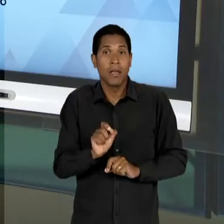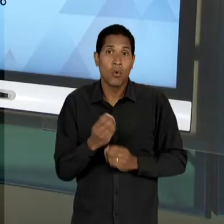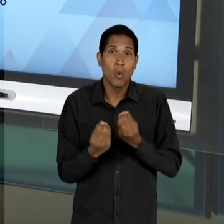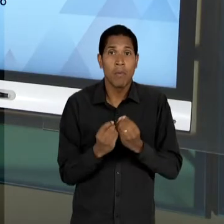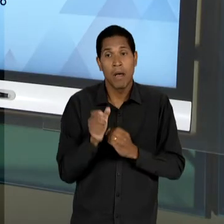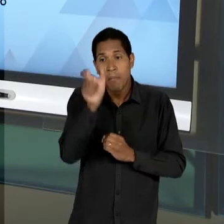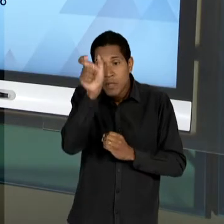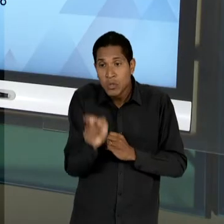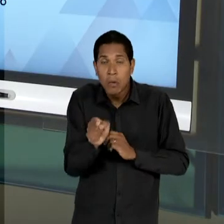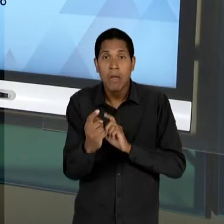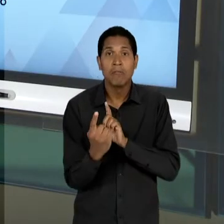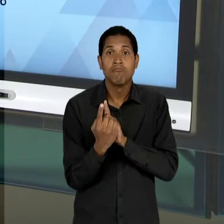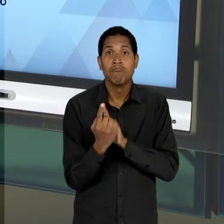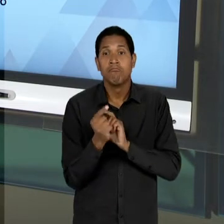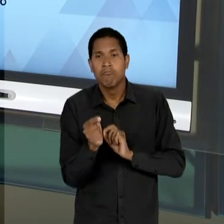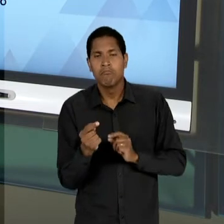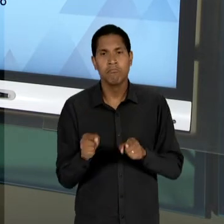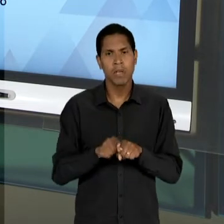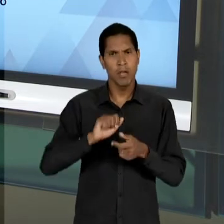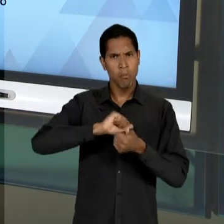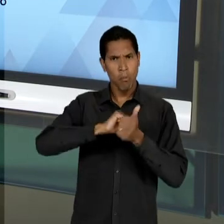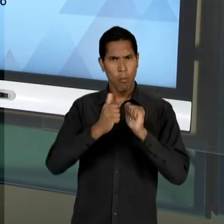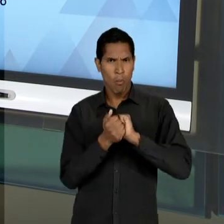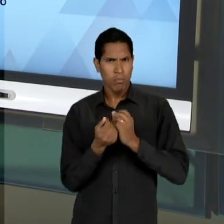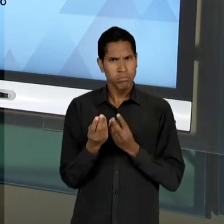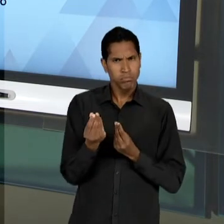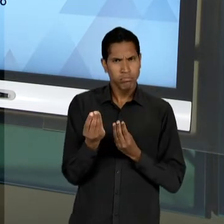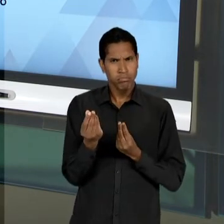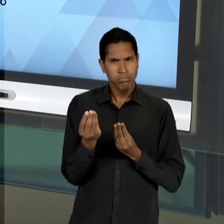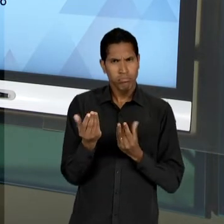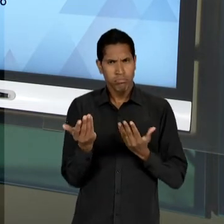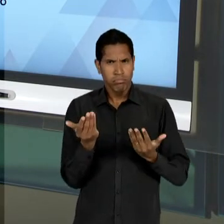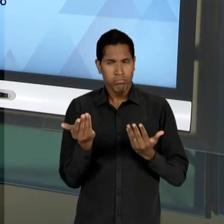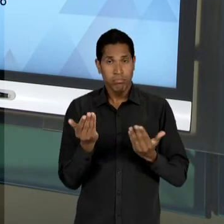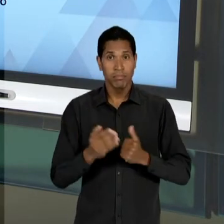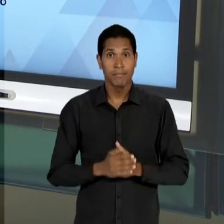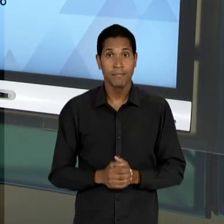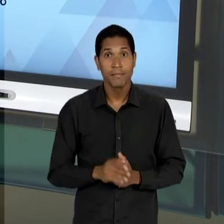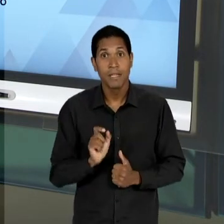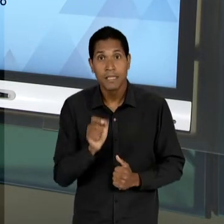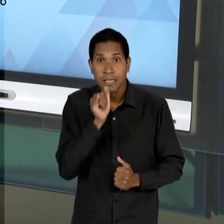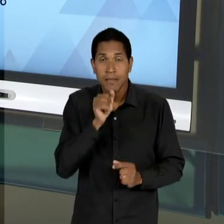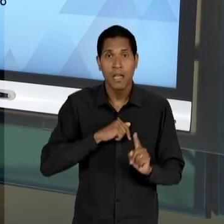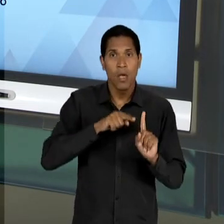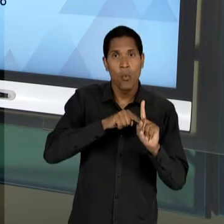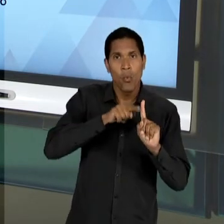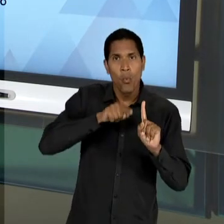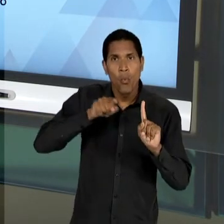SEJA, OS ÍNDICES DE QUALIDADE, DE EFICIÊNCIA...